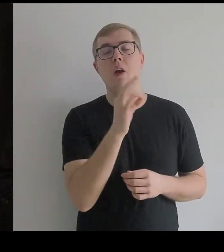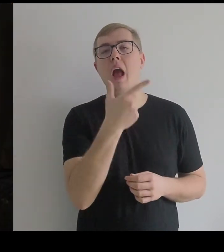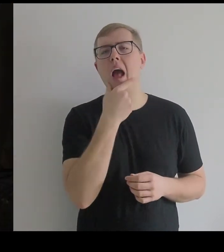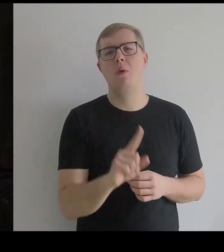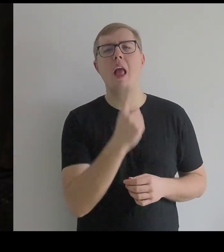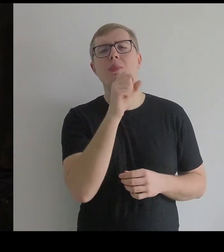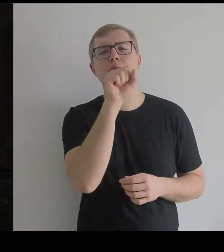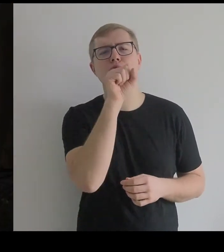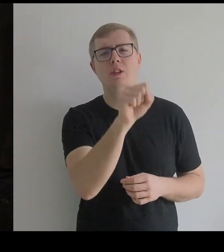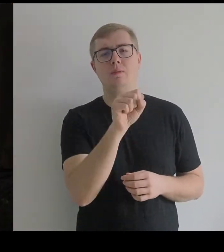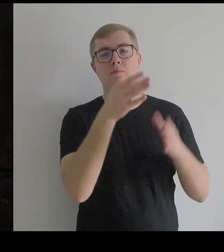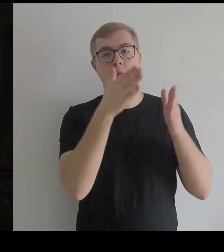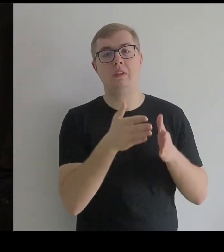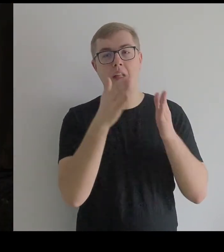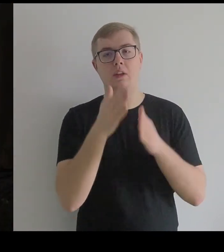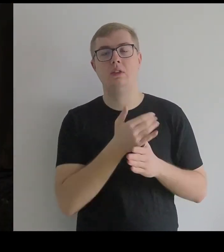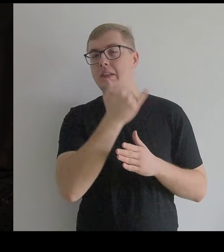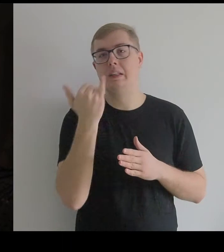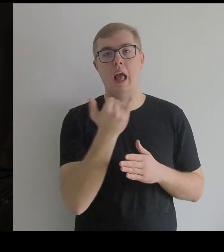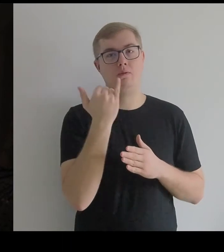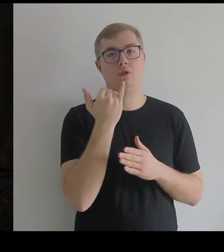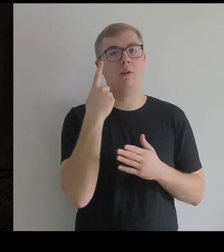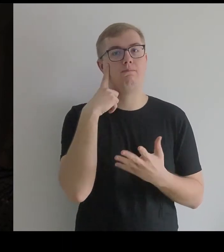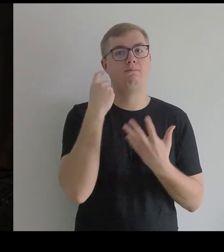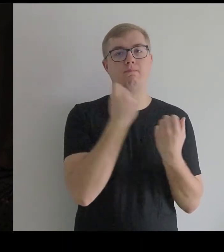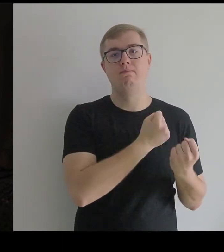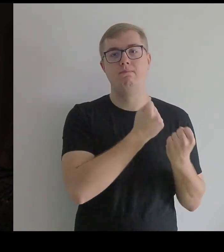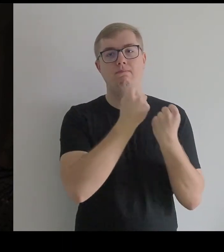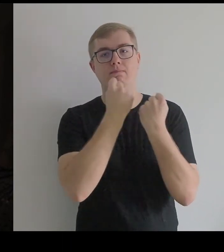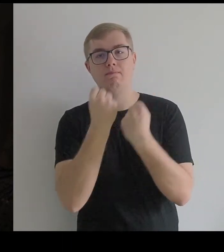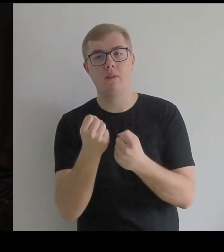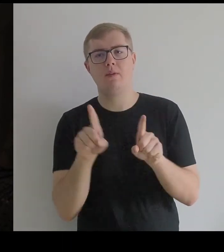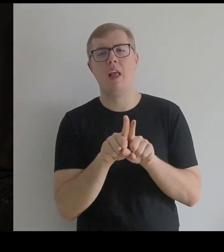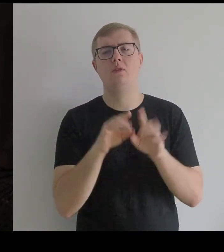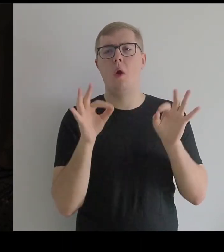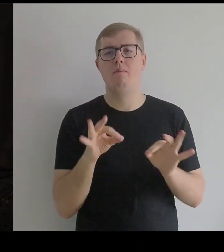które wracały i były od wielu lat obecne w twórczości Kantora.